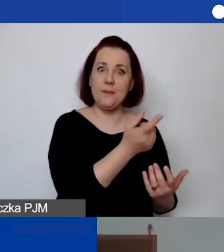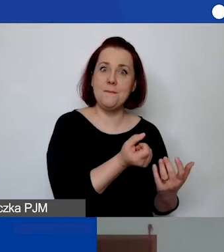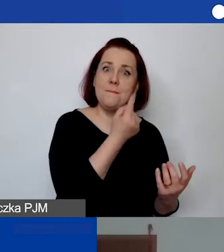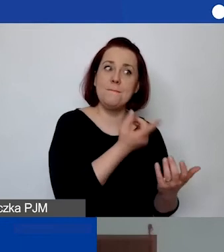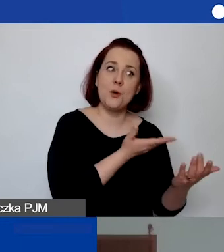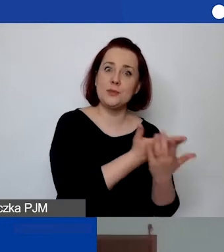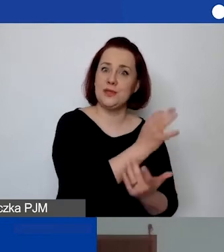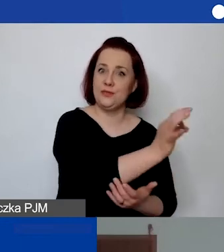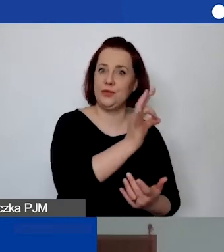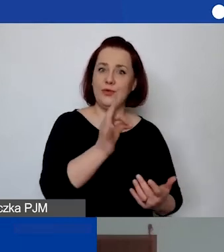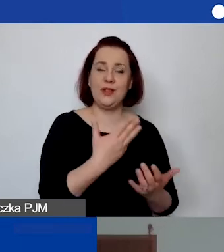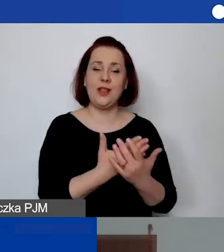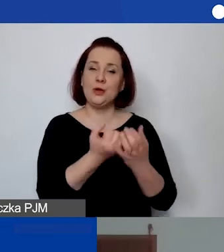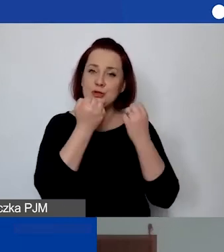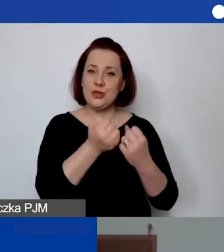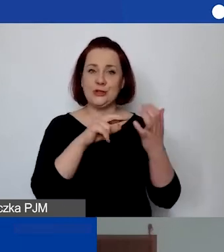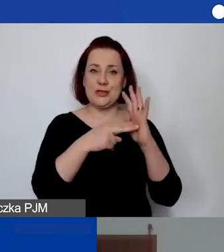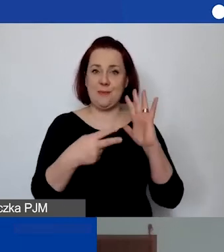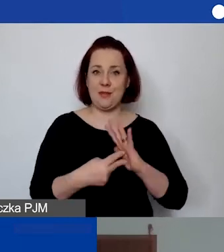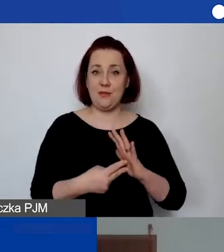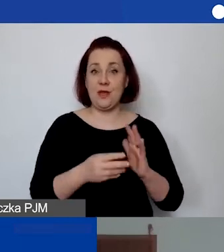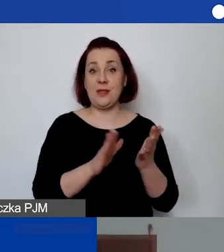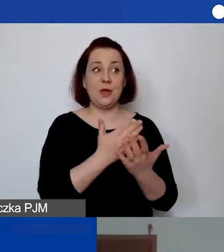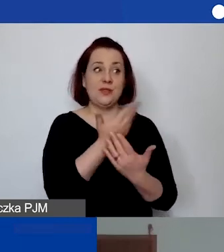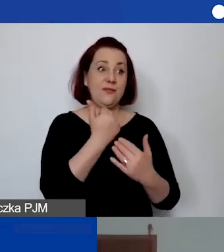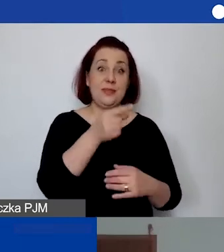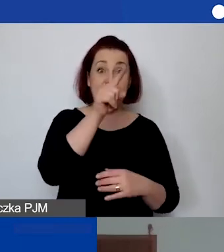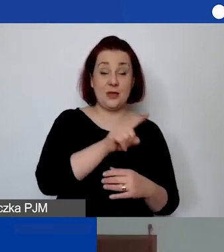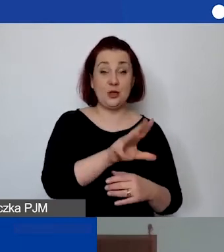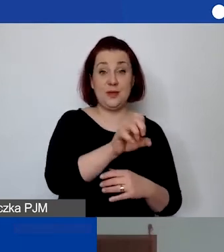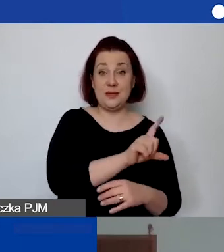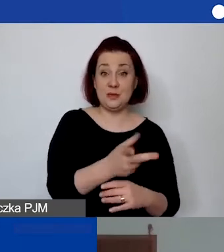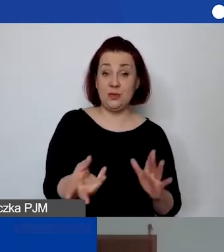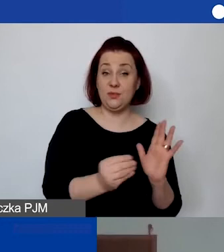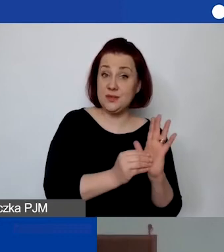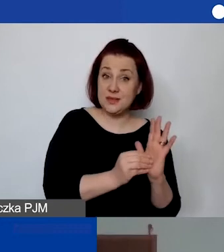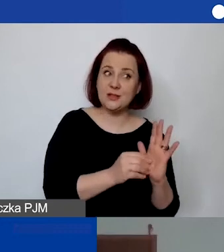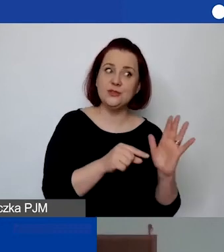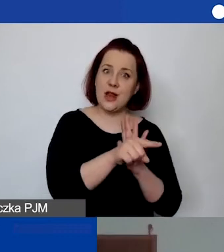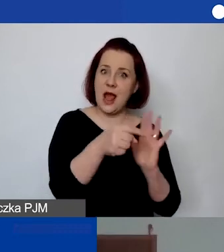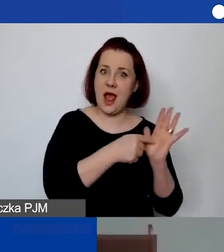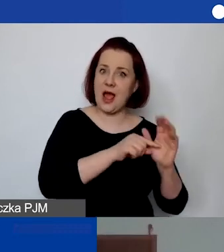Czy można w ogóle założyć w budżecie np. 500 zł miesięcznie na koszt takich działań pod nazwą